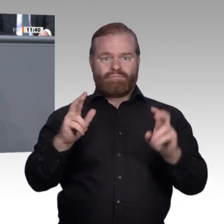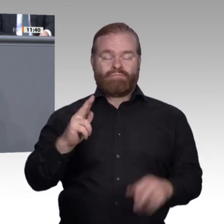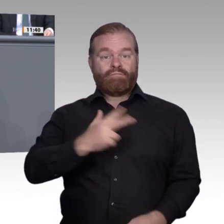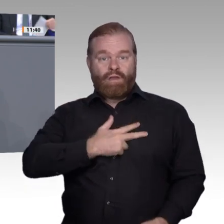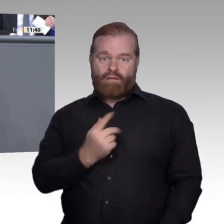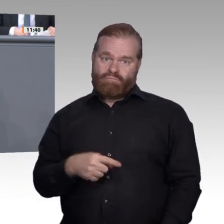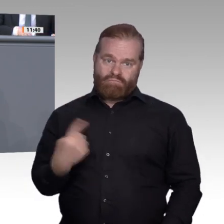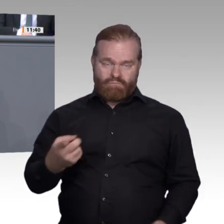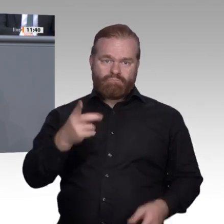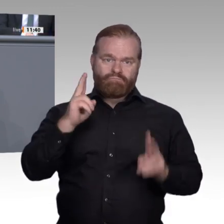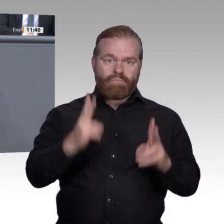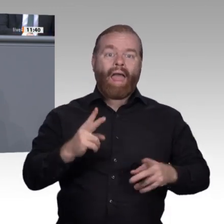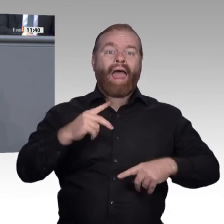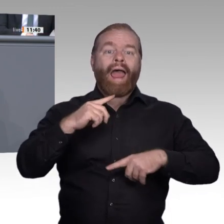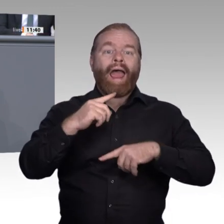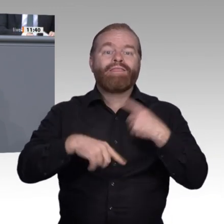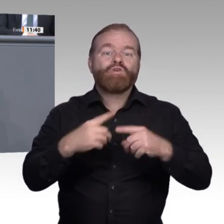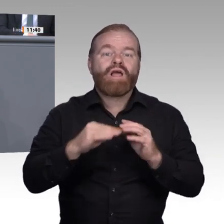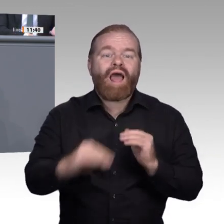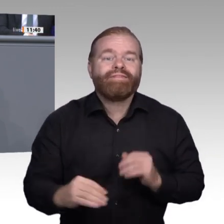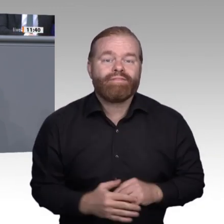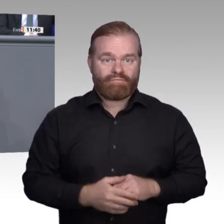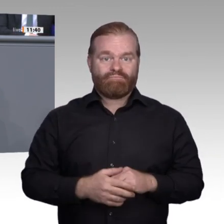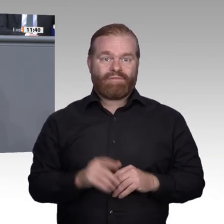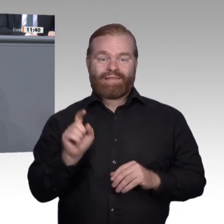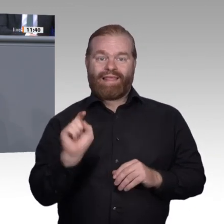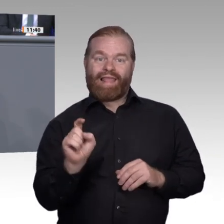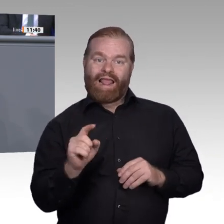Im privaten Bereich erfolgt dieser Zugriff doch schon, und zwar auf die eigene externe